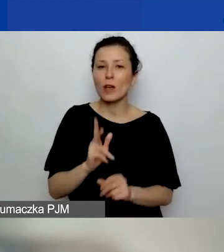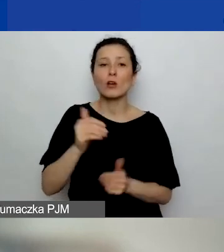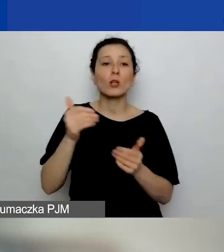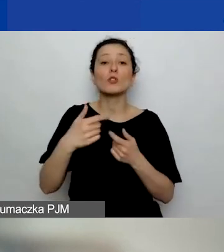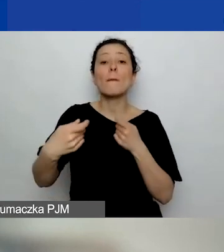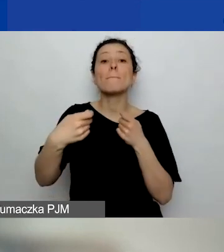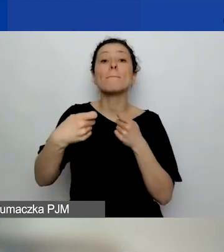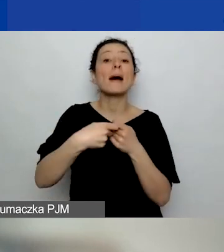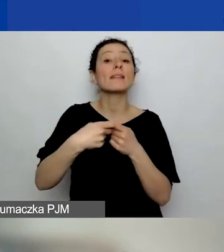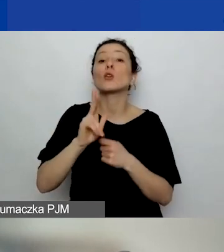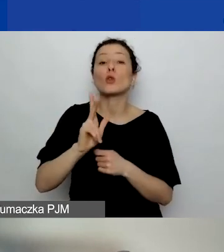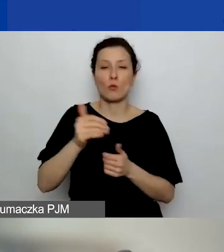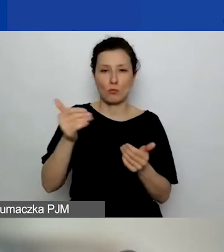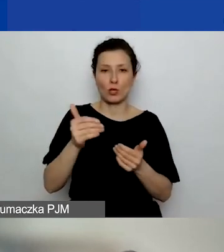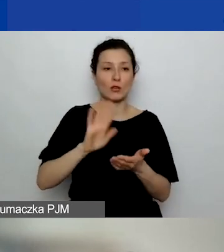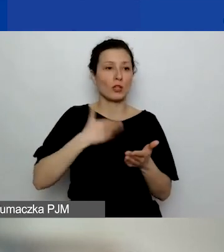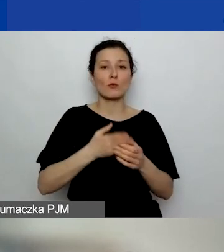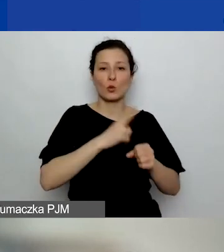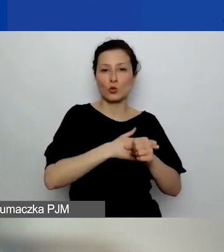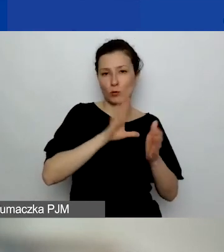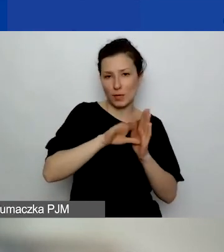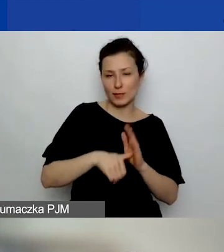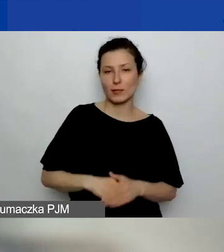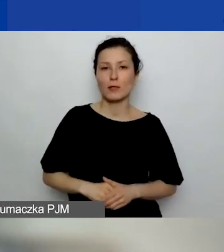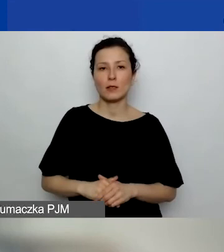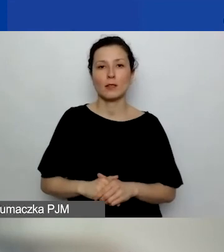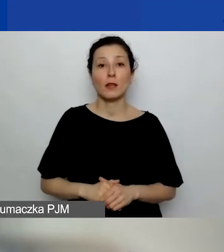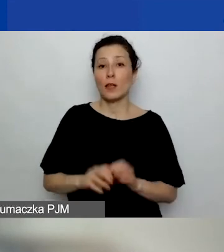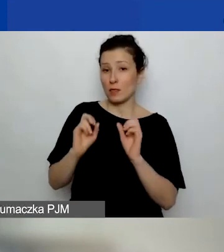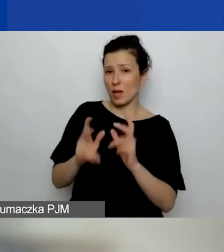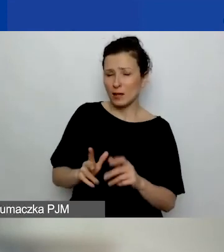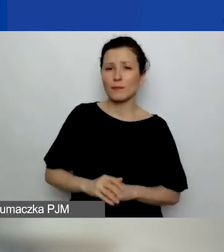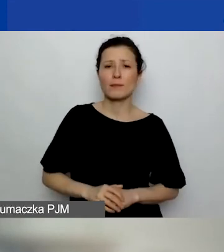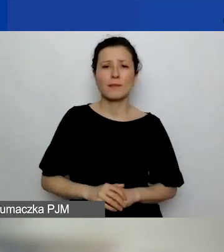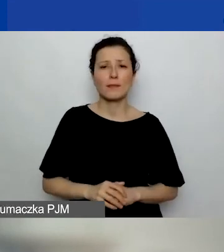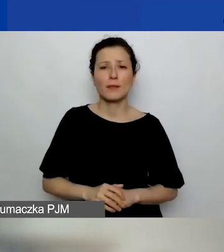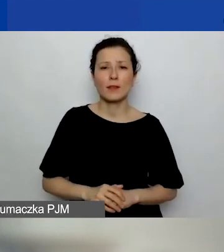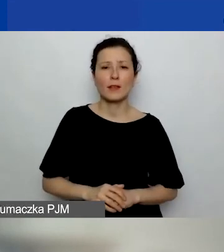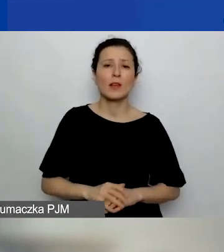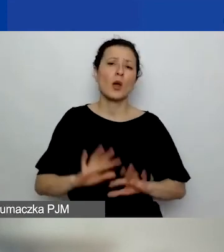Czy partnerem może być urząd miejski? Tak. Formalnie raczej będzie to miasto albo gmina,